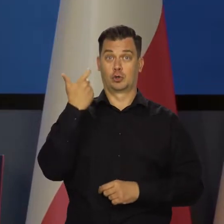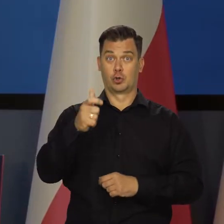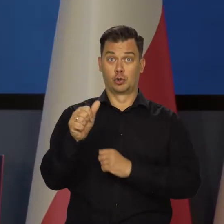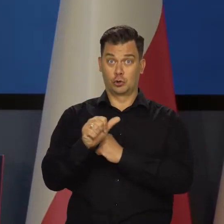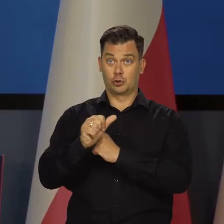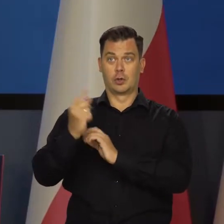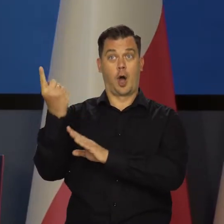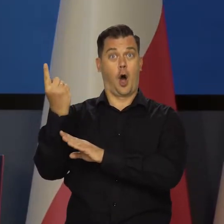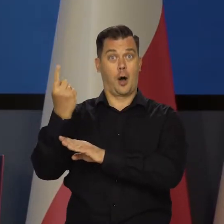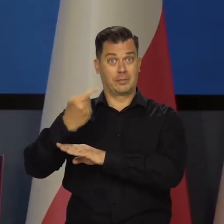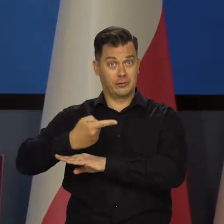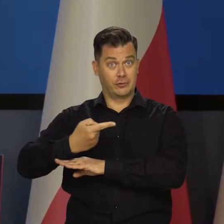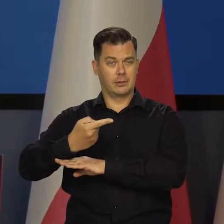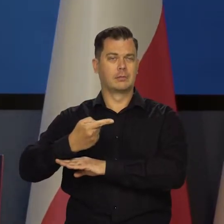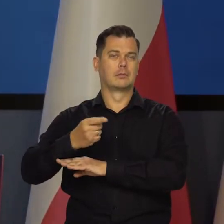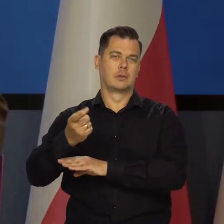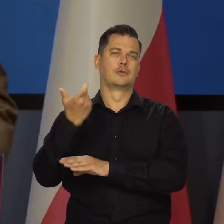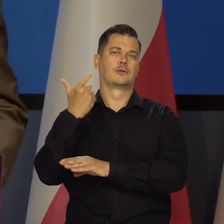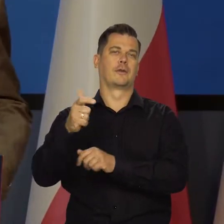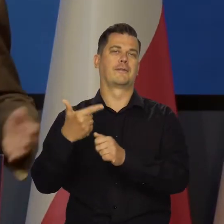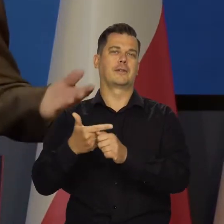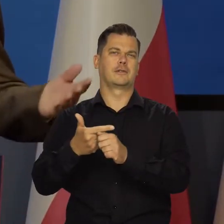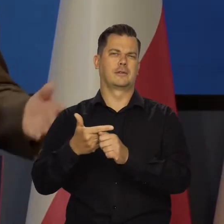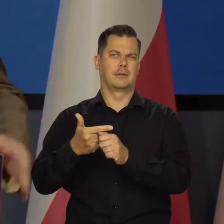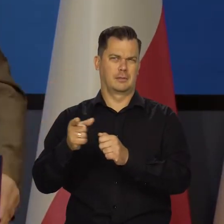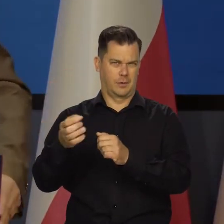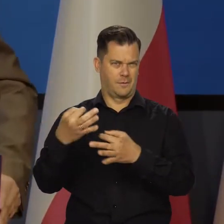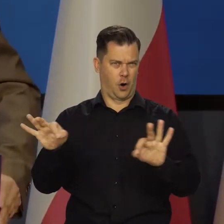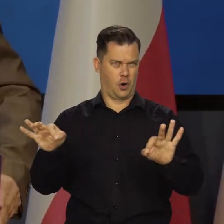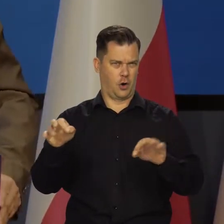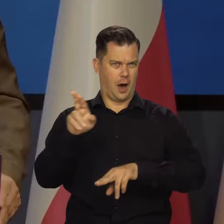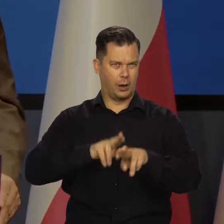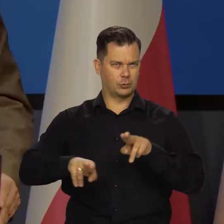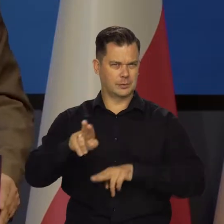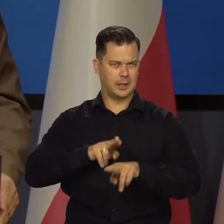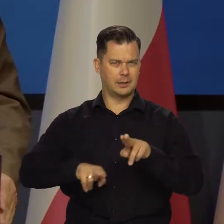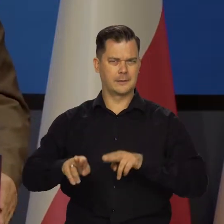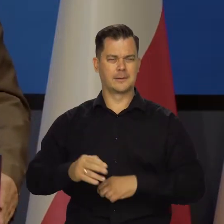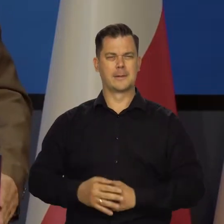Obniżamy z tych 160 do 120, a tyle chyba jest dozwolone.